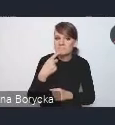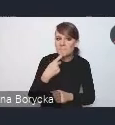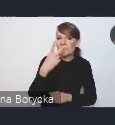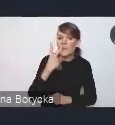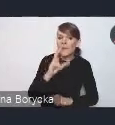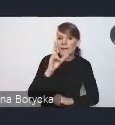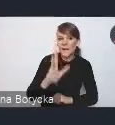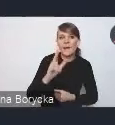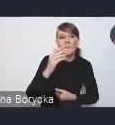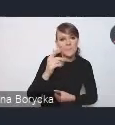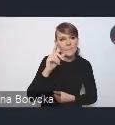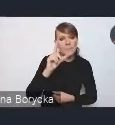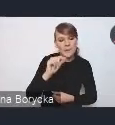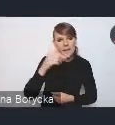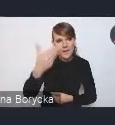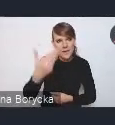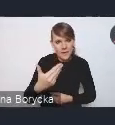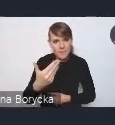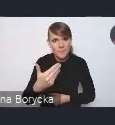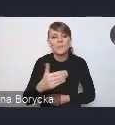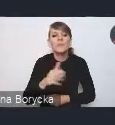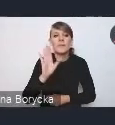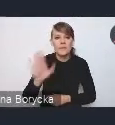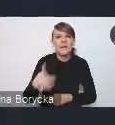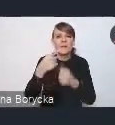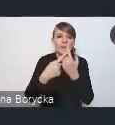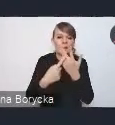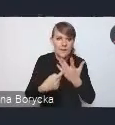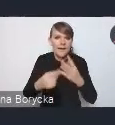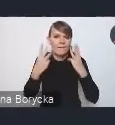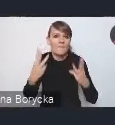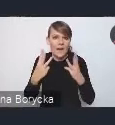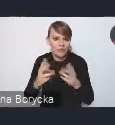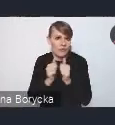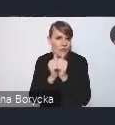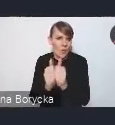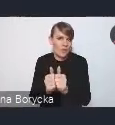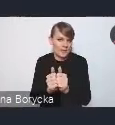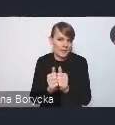ma spełniać kilka takich istotnych funkcji z naszego punktu widzenia.